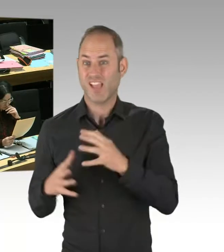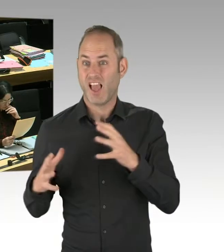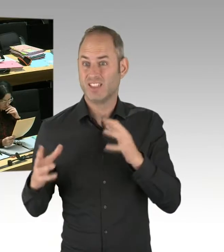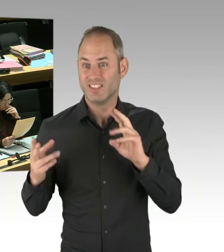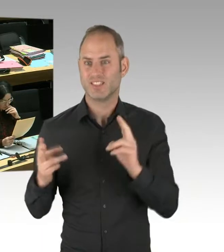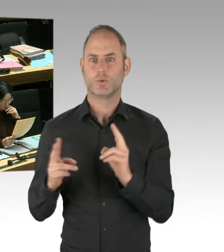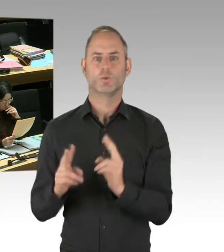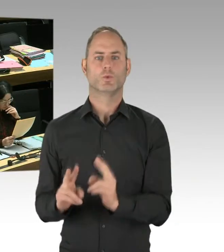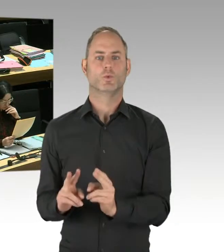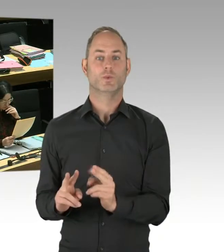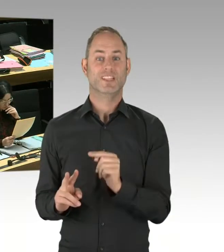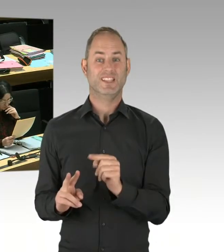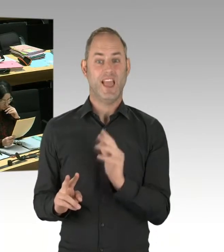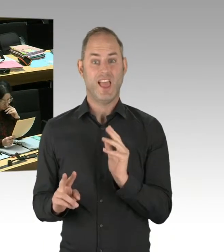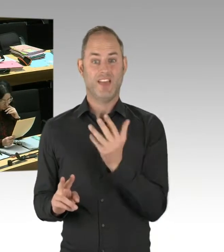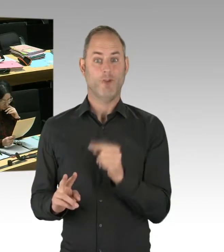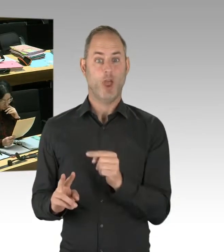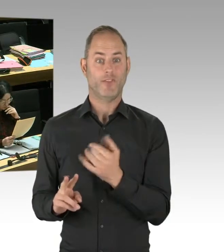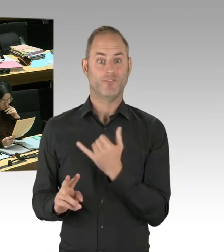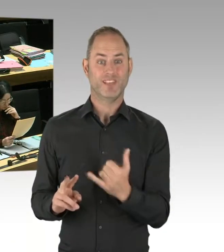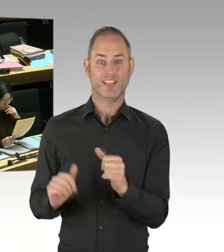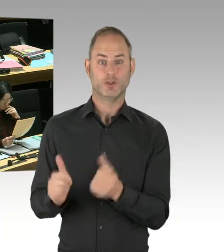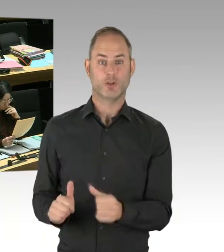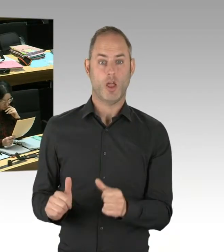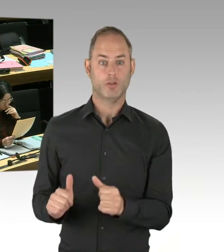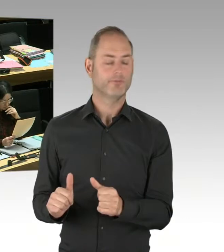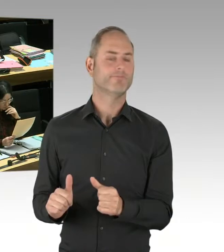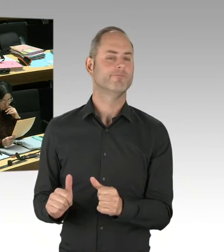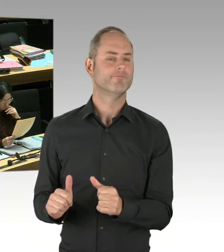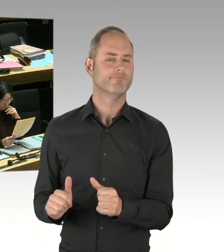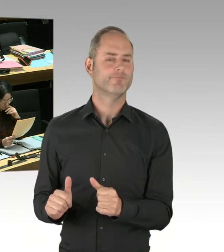um erfolgreiche Ansätze zu evaluieren und gegebenenfalls für Berlin zu übernehmen.